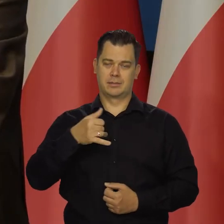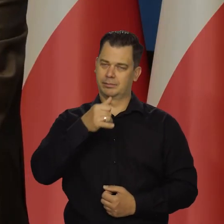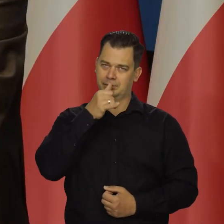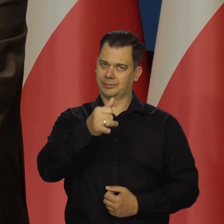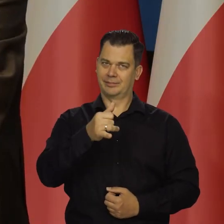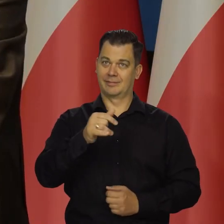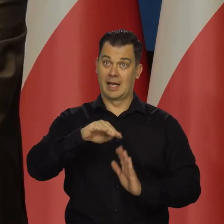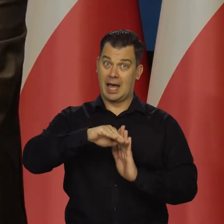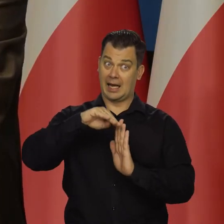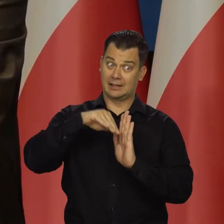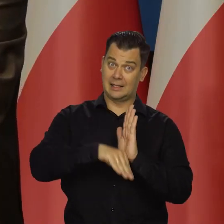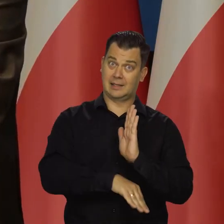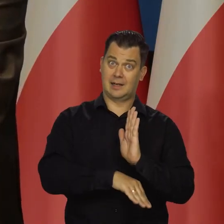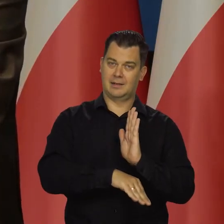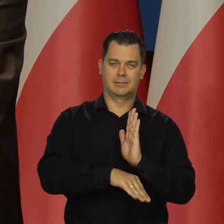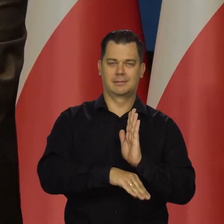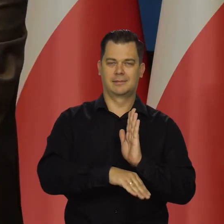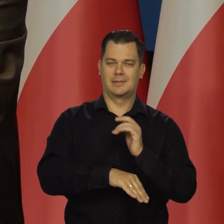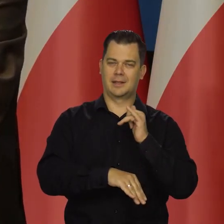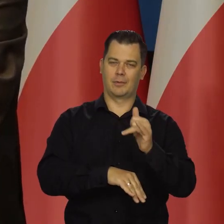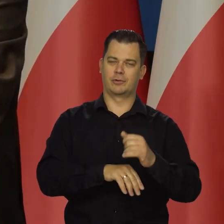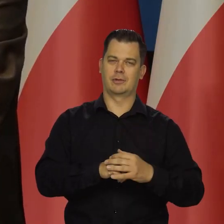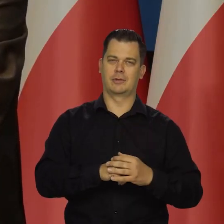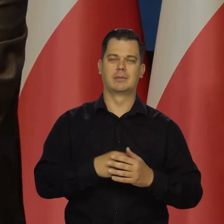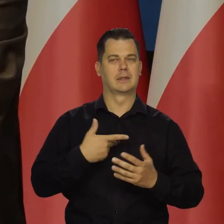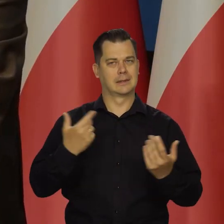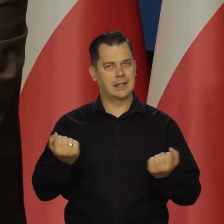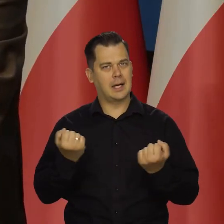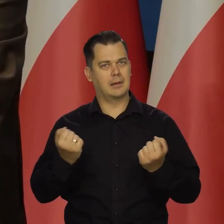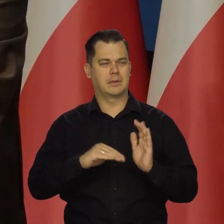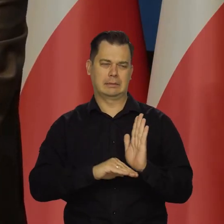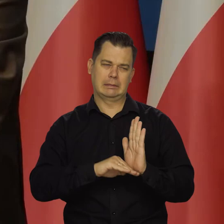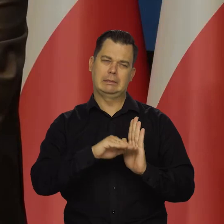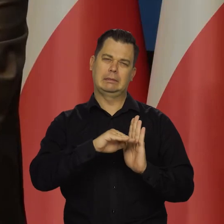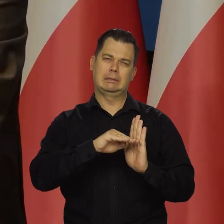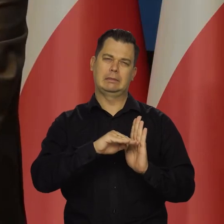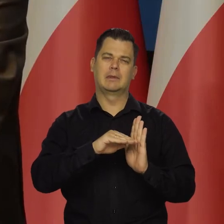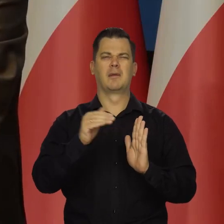żeby się znaleźć w recesji. Zrobimy wszystko, żeby się nie znalazła. Możemy mieć niższą niż niską